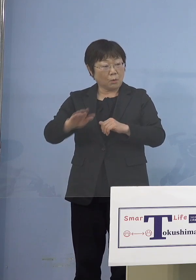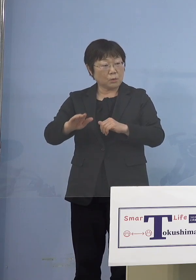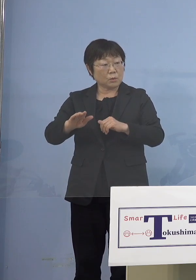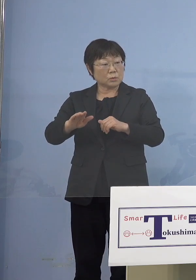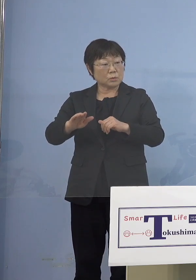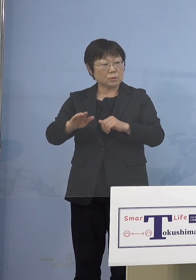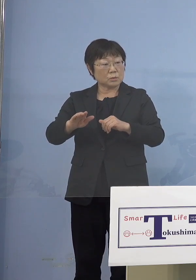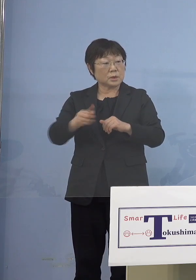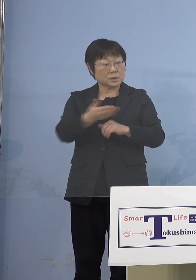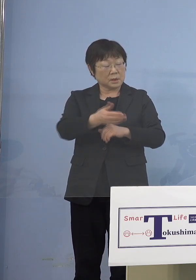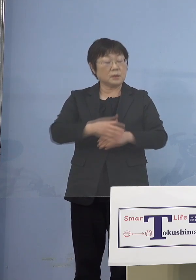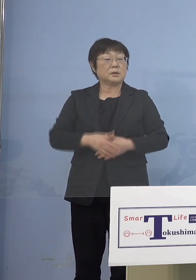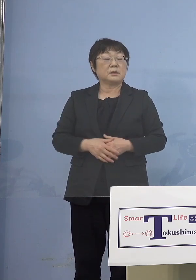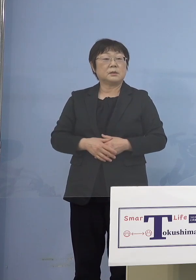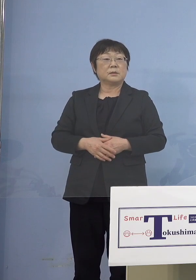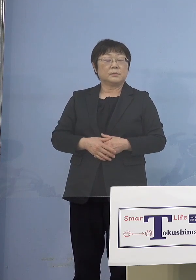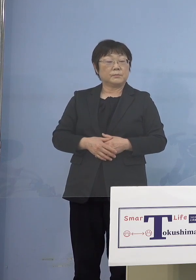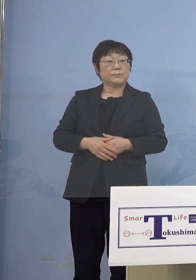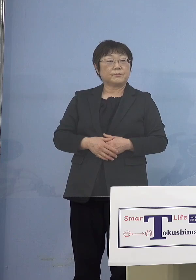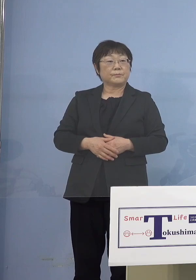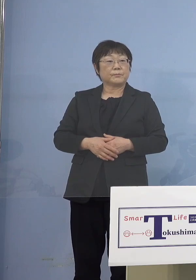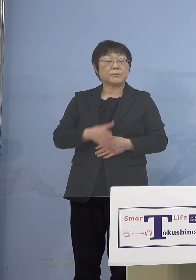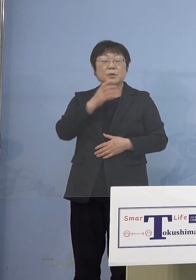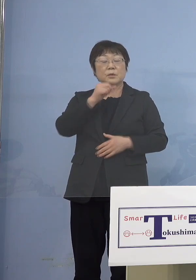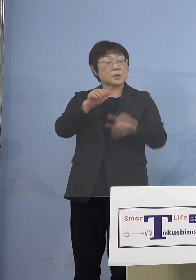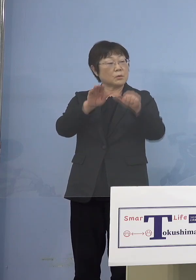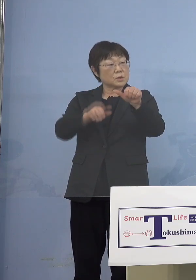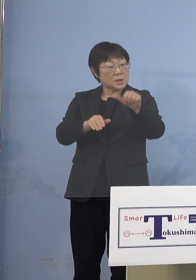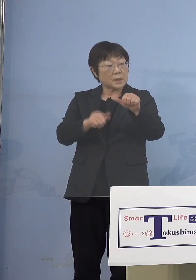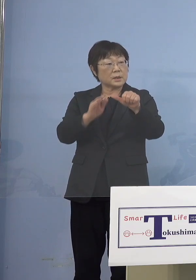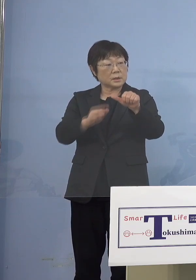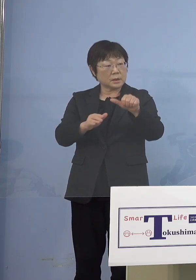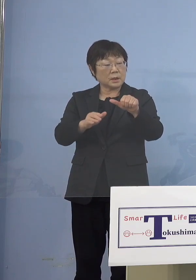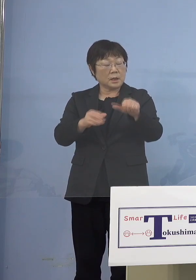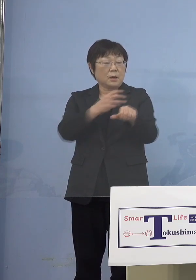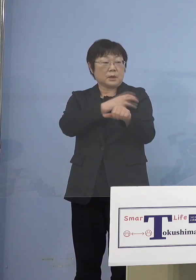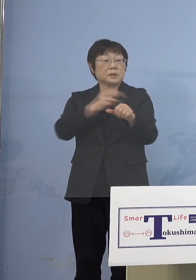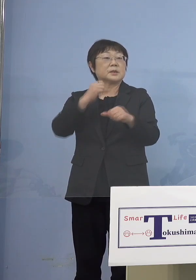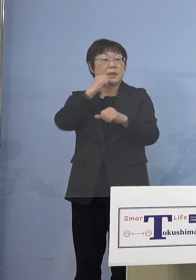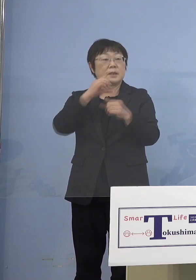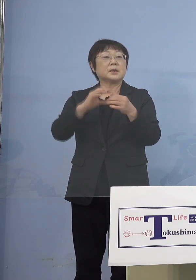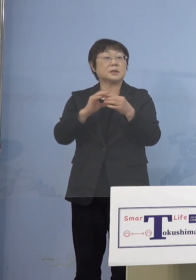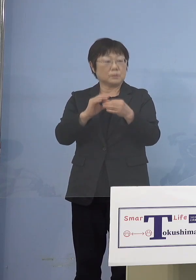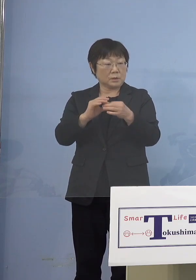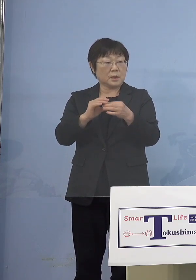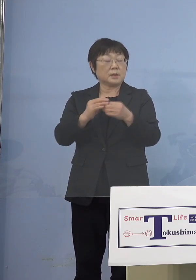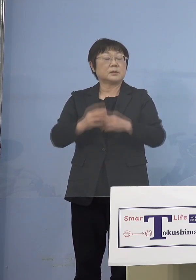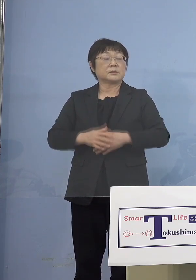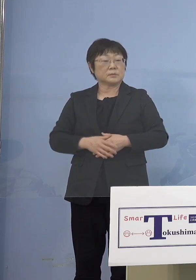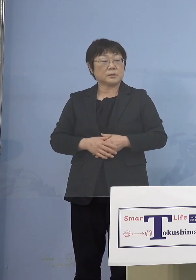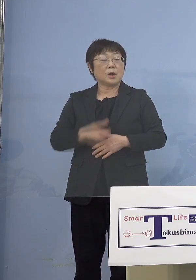（知事） というか、5歳未満の人たちが 打てないということがあるので 5歳未満の保護者だけ